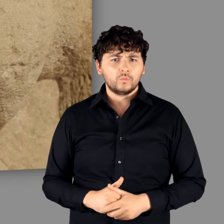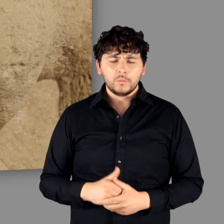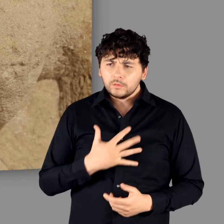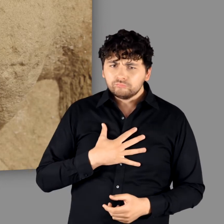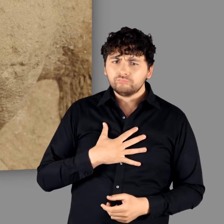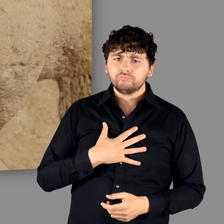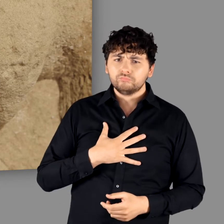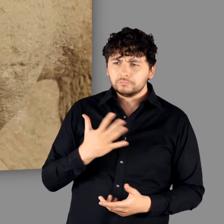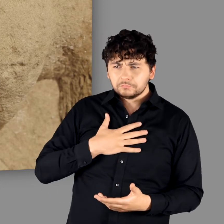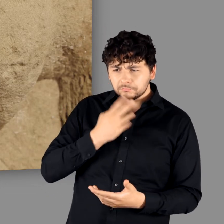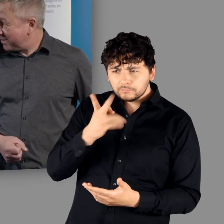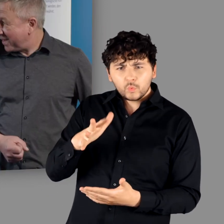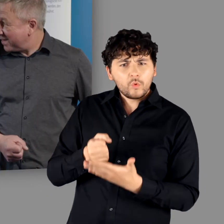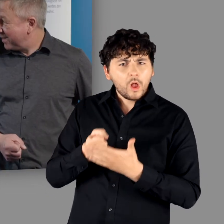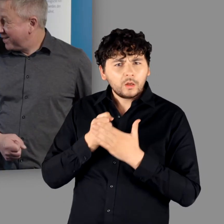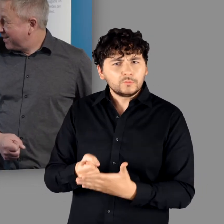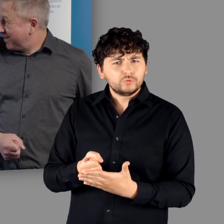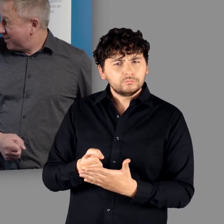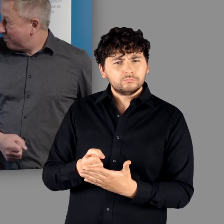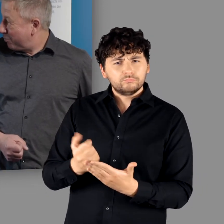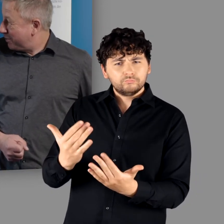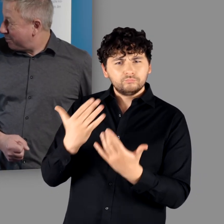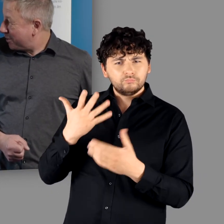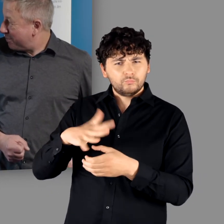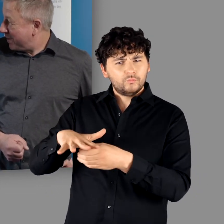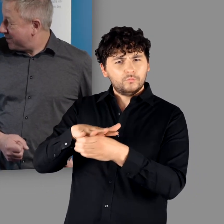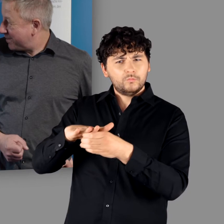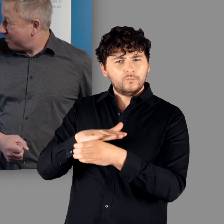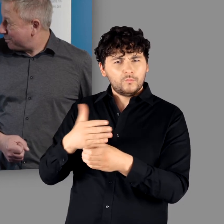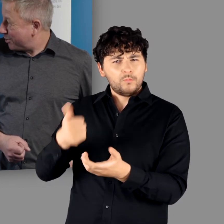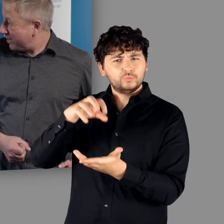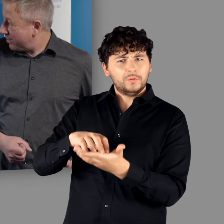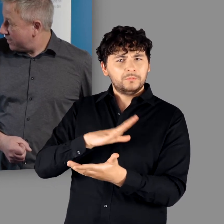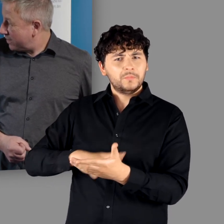"Da bekommt man eine Vorstellung davon, wie sehr die Provinzhauptstadt Mainz ausgestaltet gewesen ist und